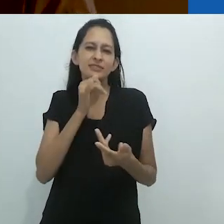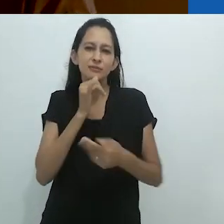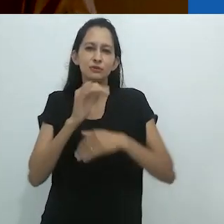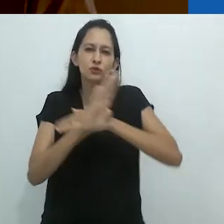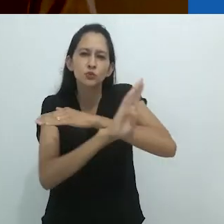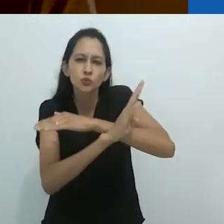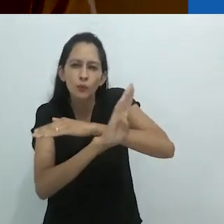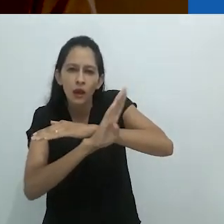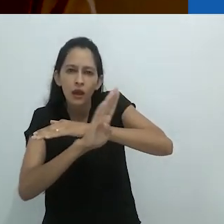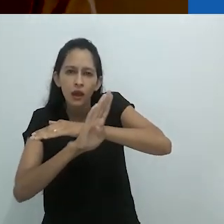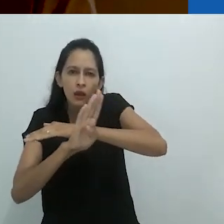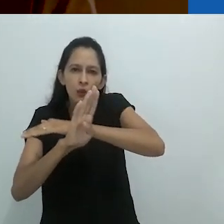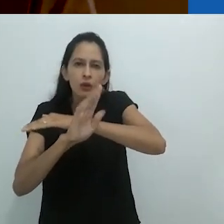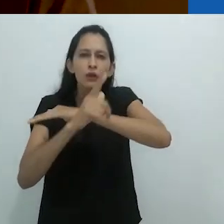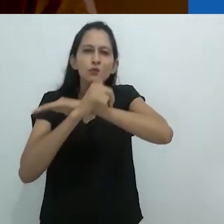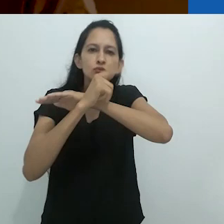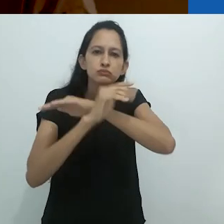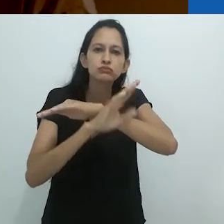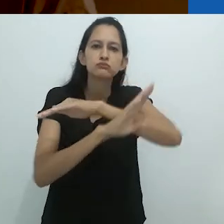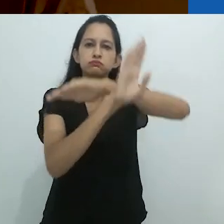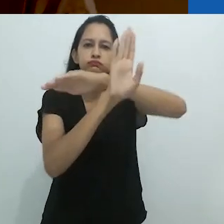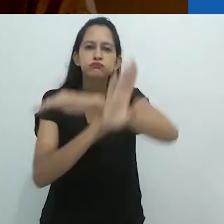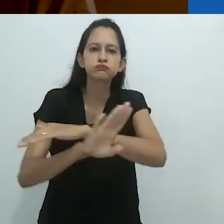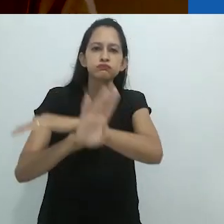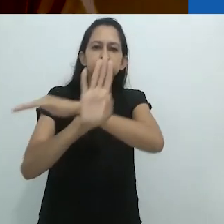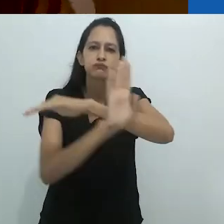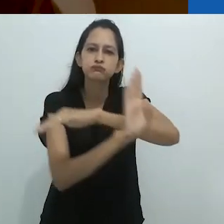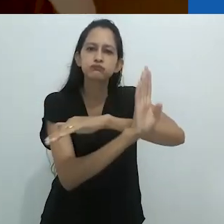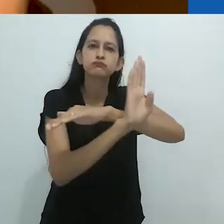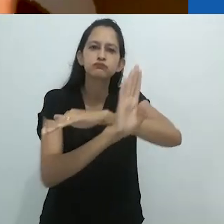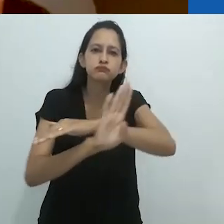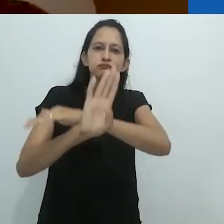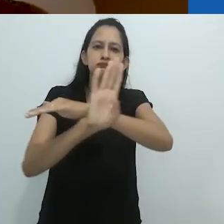vamos dizer um tubarão, guiado pelas ondas de som